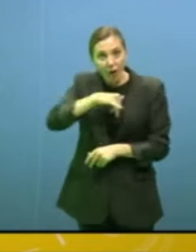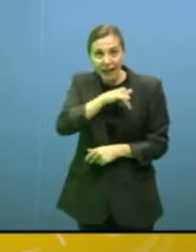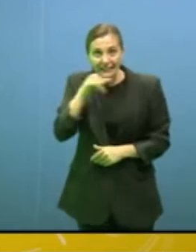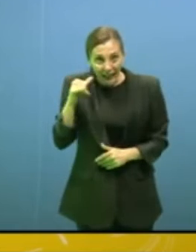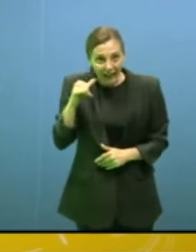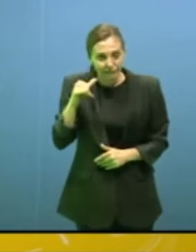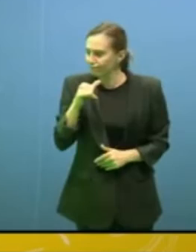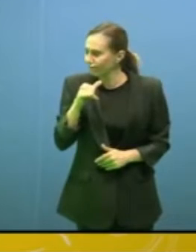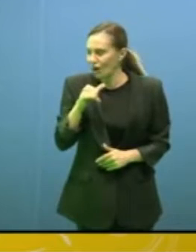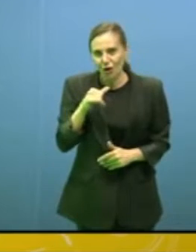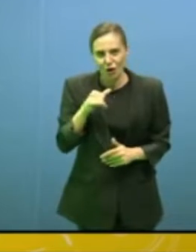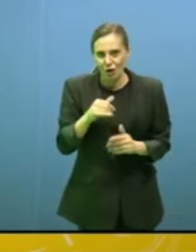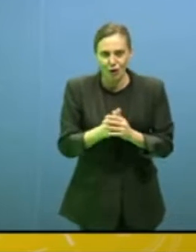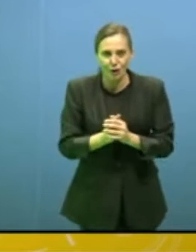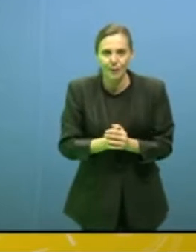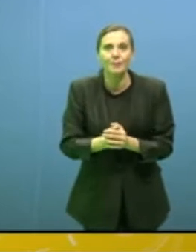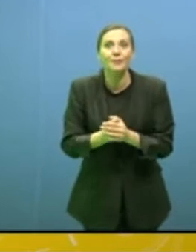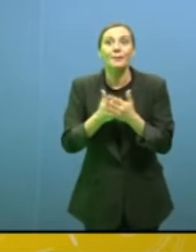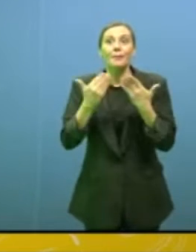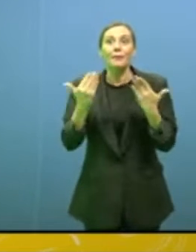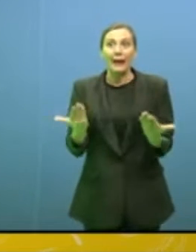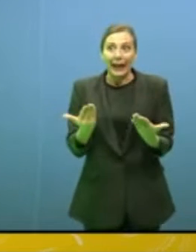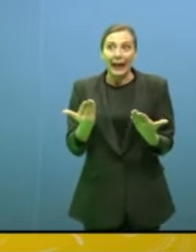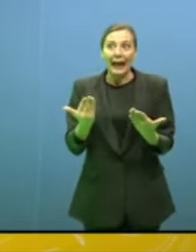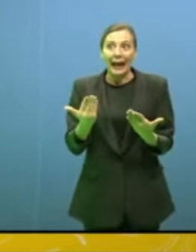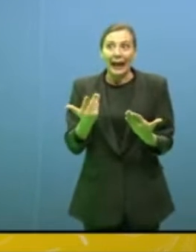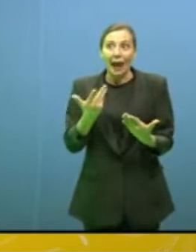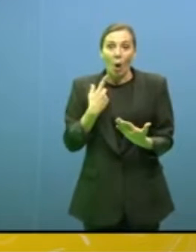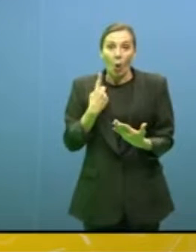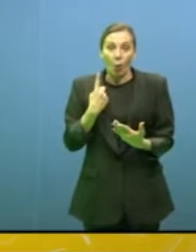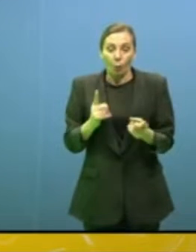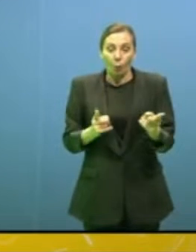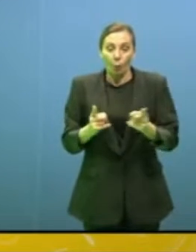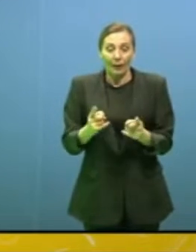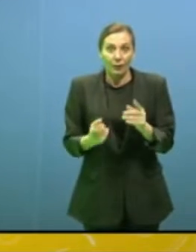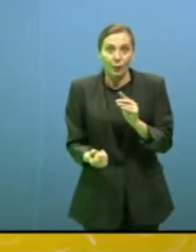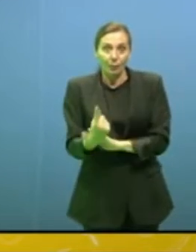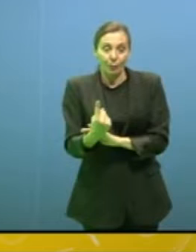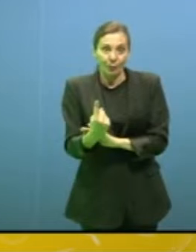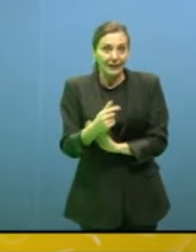Senta, ad un certo punto bisognerà difendersi, che è un po' il concetto